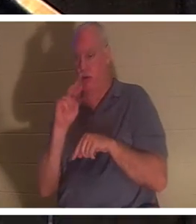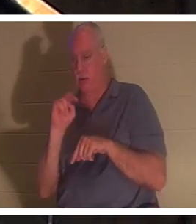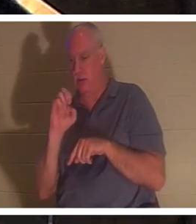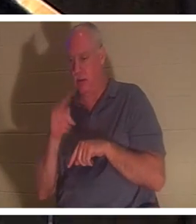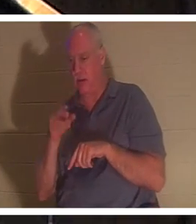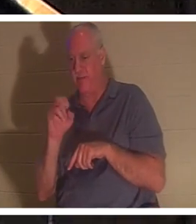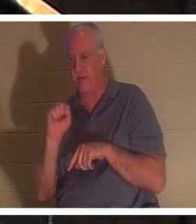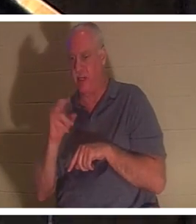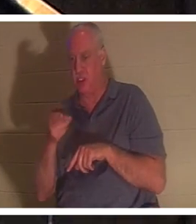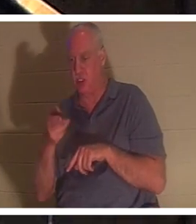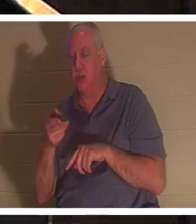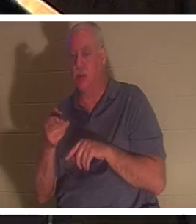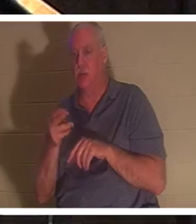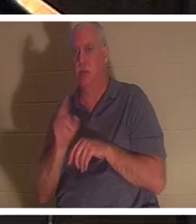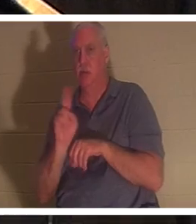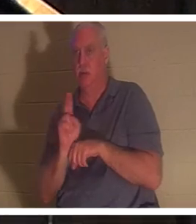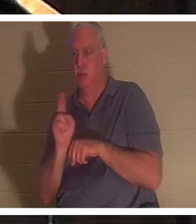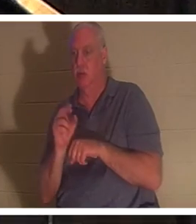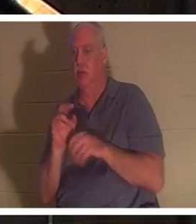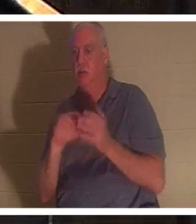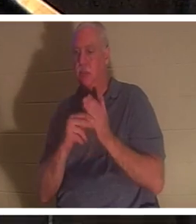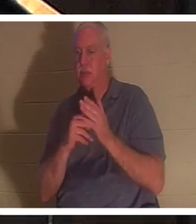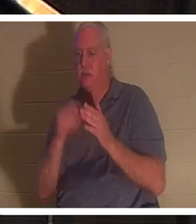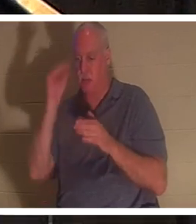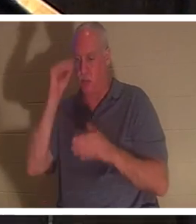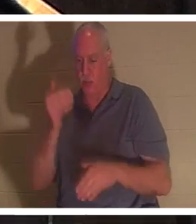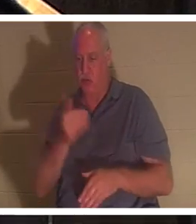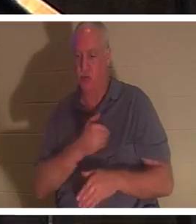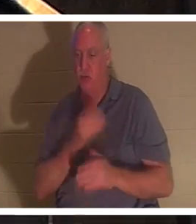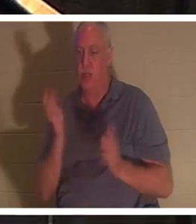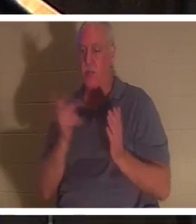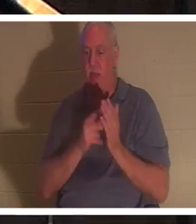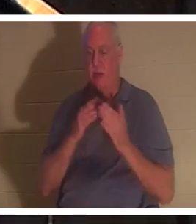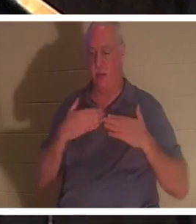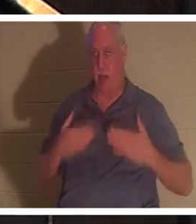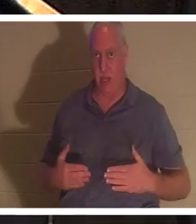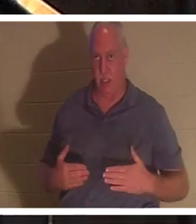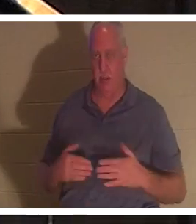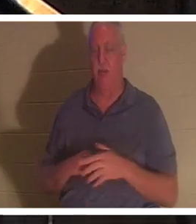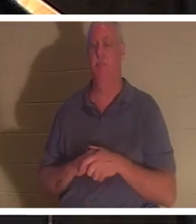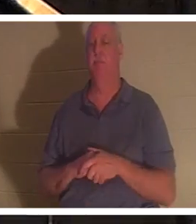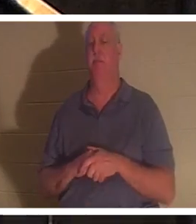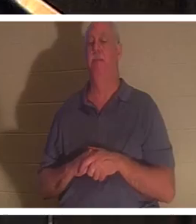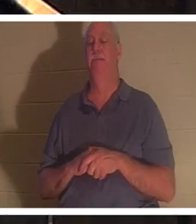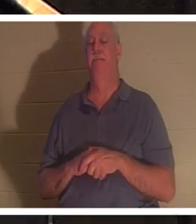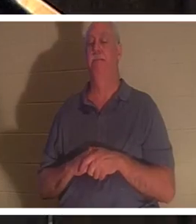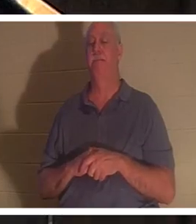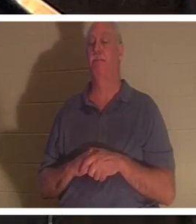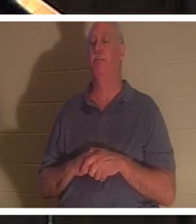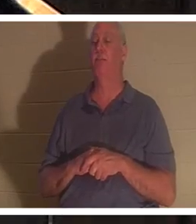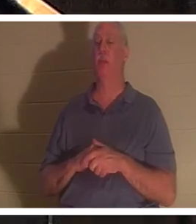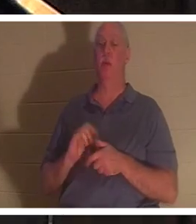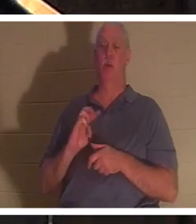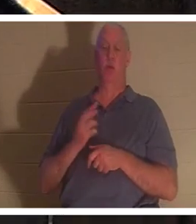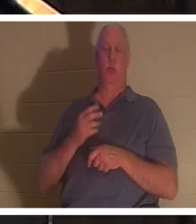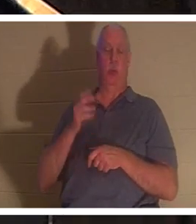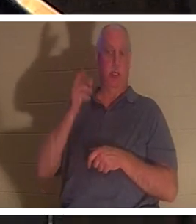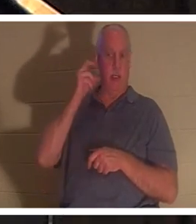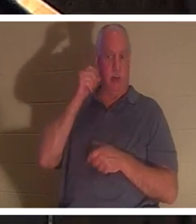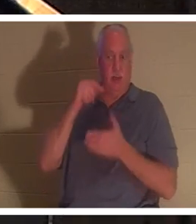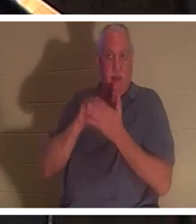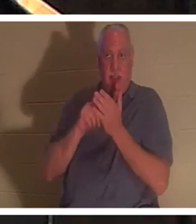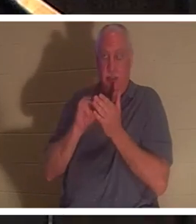意思是男孩的灵魂回到了他的身体。圣经告诉我们，此时此刻在天上“